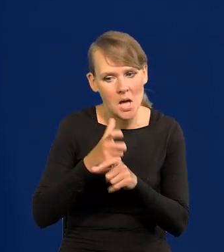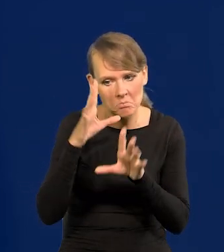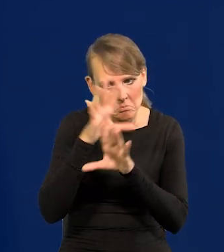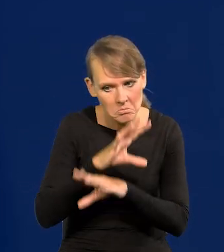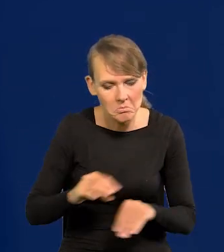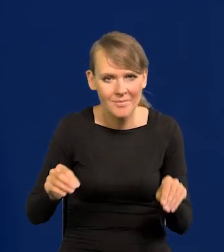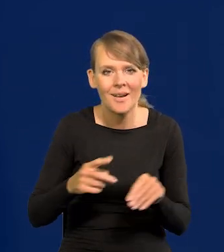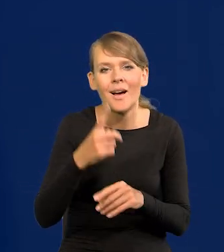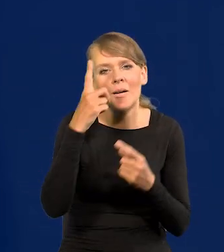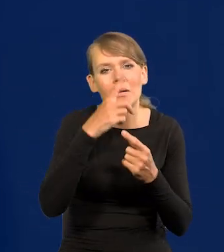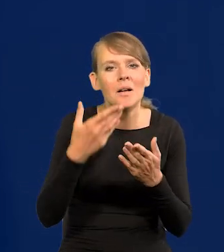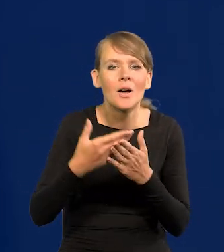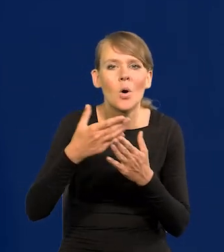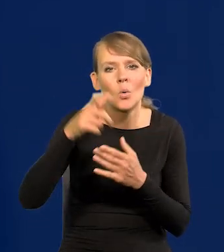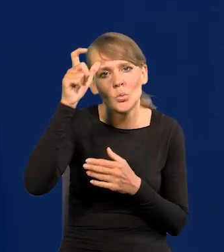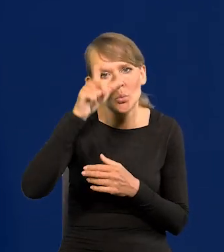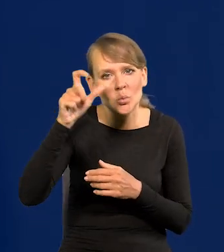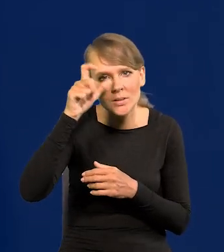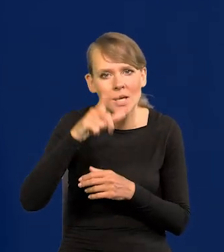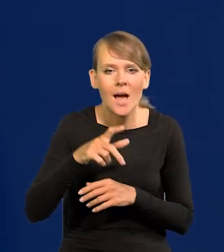Myślą, że dlaczego z Turcją się tak liczy świat?